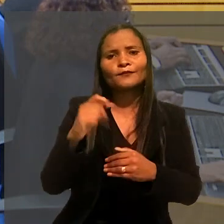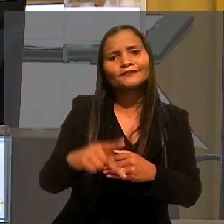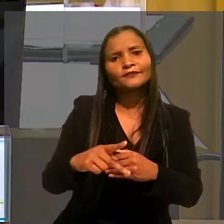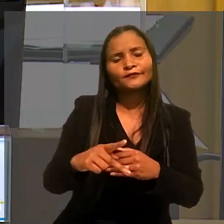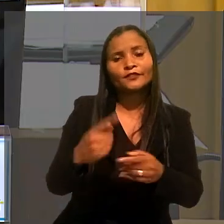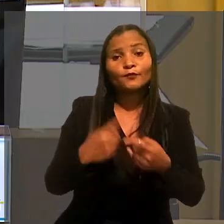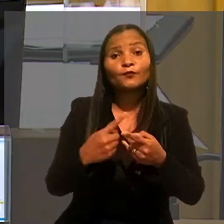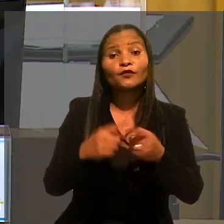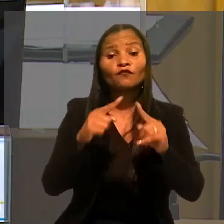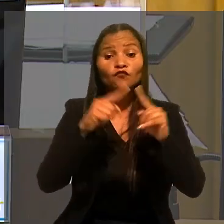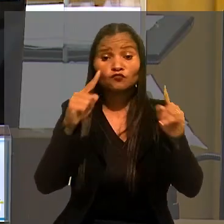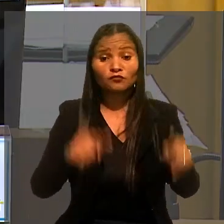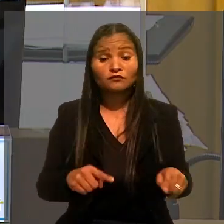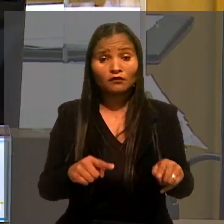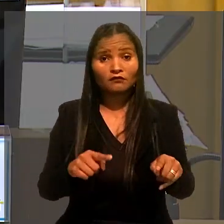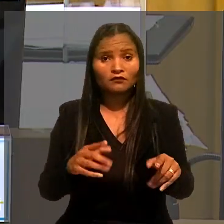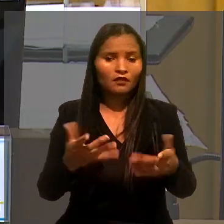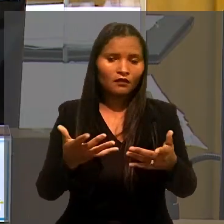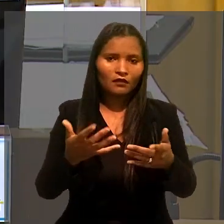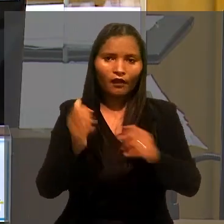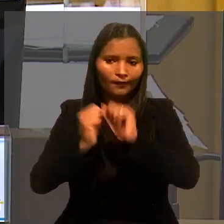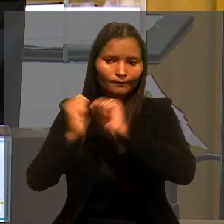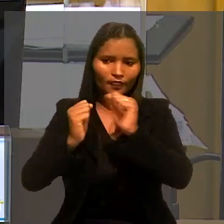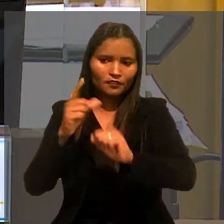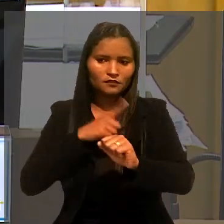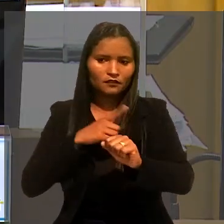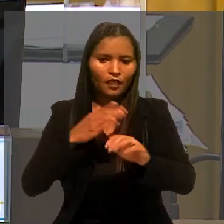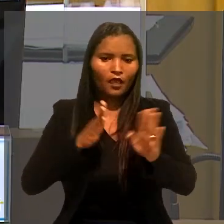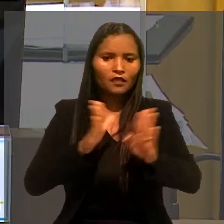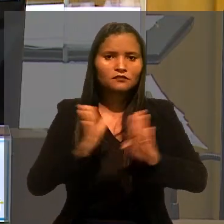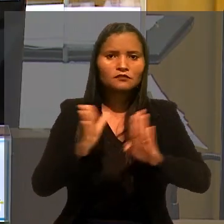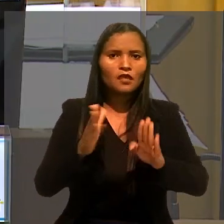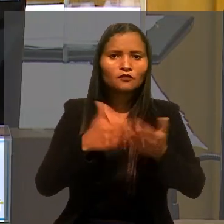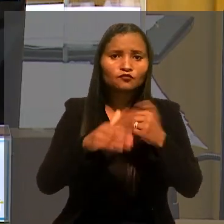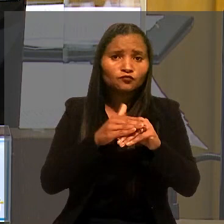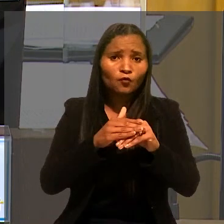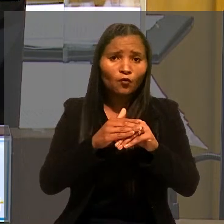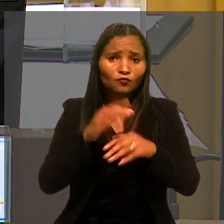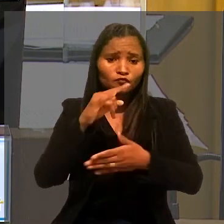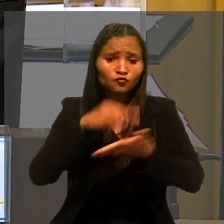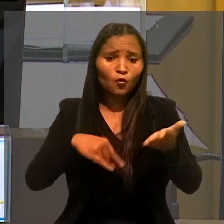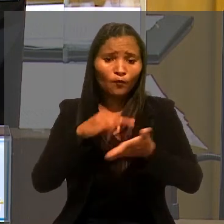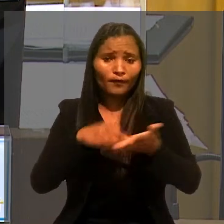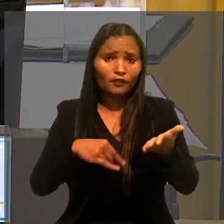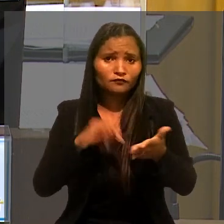Isso porque o empregador tem amplo acesso ao histórico profissional e previdenciário dos empregados.